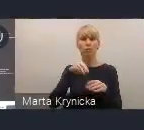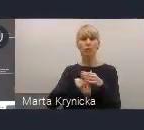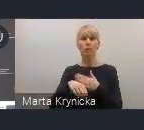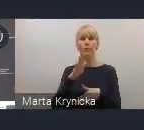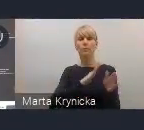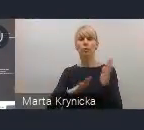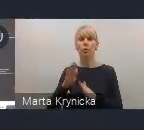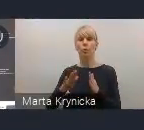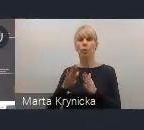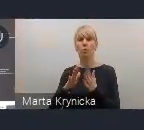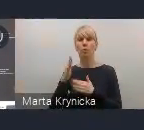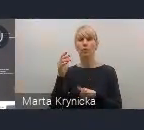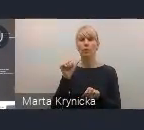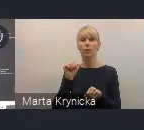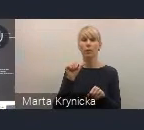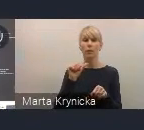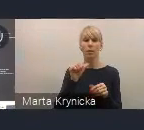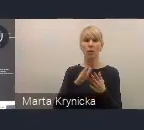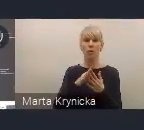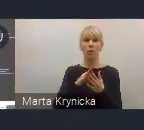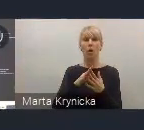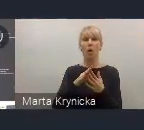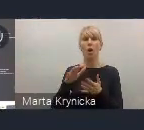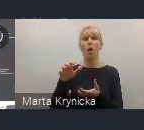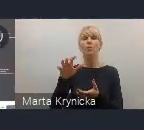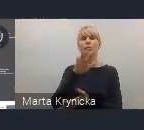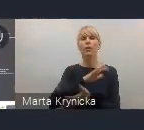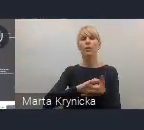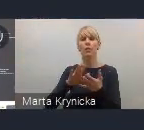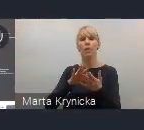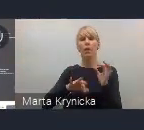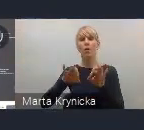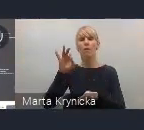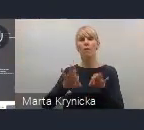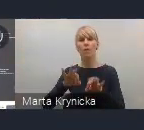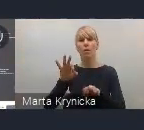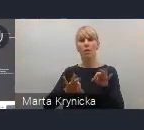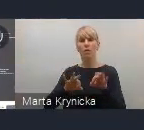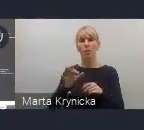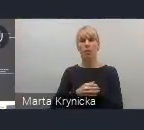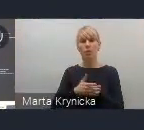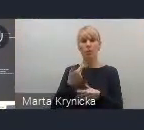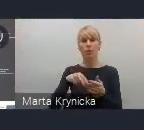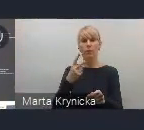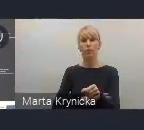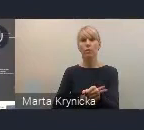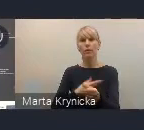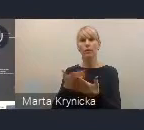11. sesji Światowego Forum Miejskiego w czerwcu w Katowicach. To powiązanie widzimy nie tylko tematyczne,